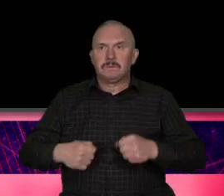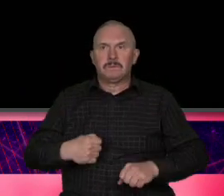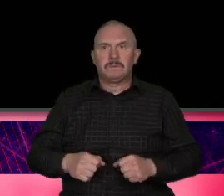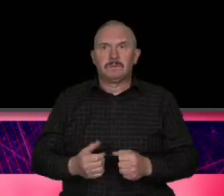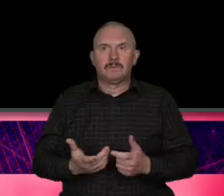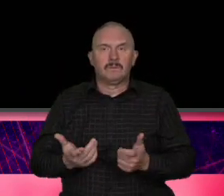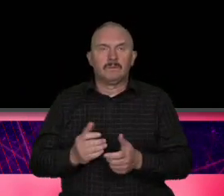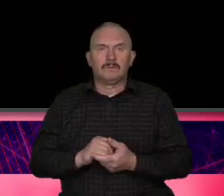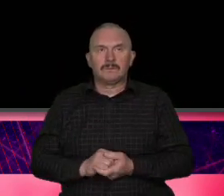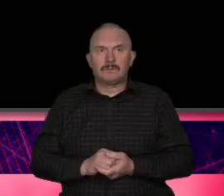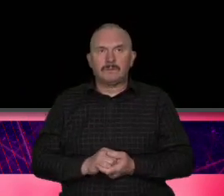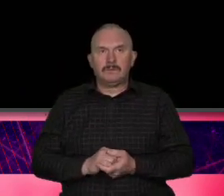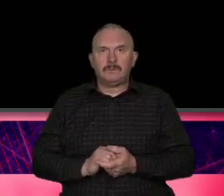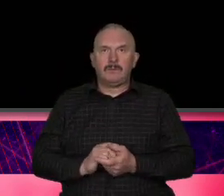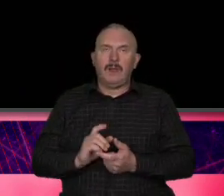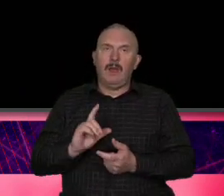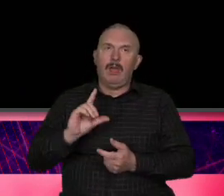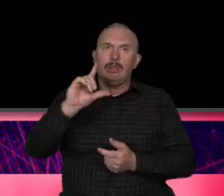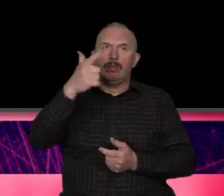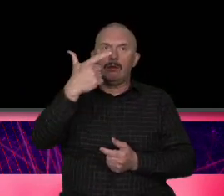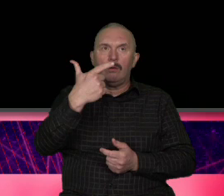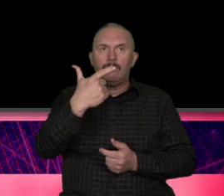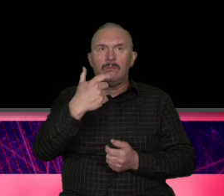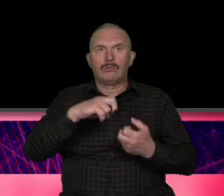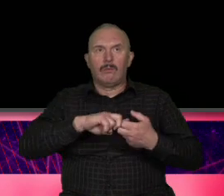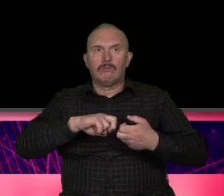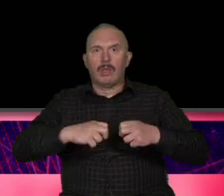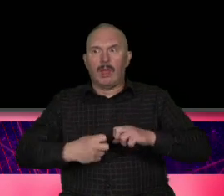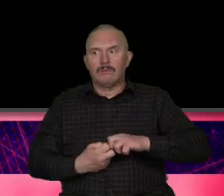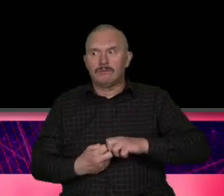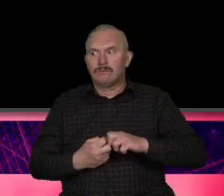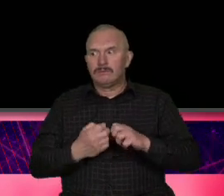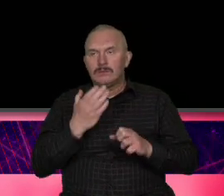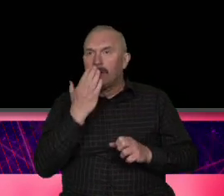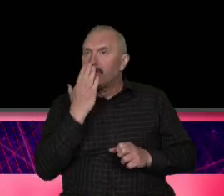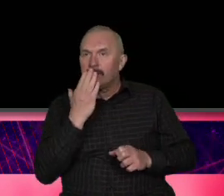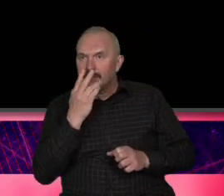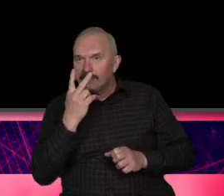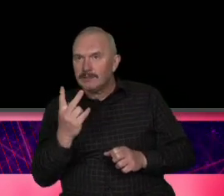problem drugi problem wizerunkowy chodziło na to że Szwajcaria